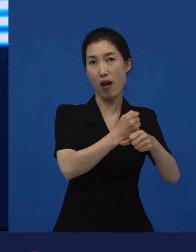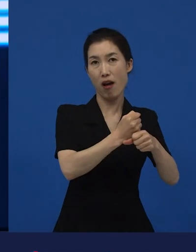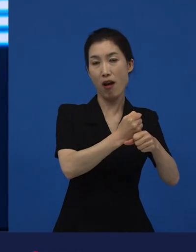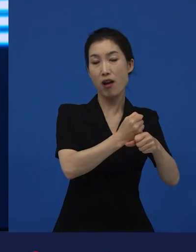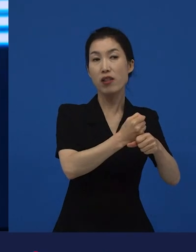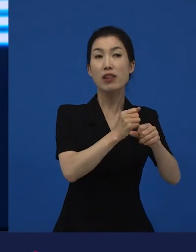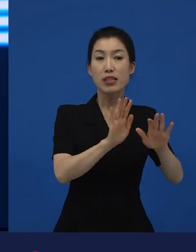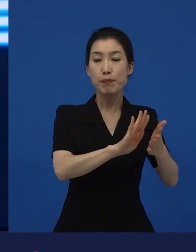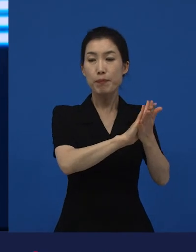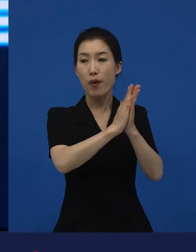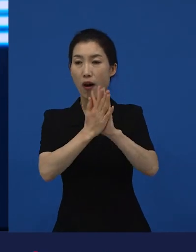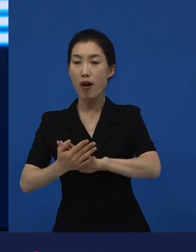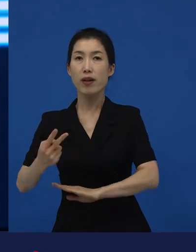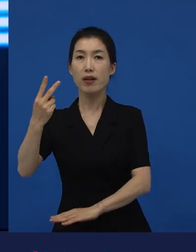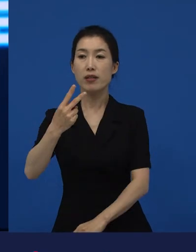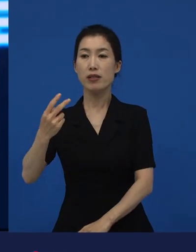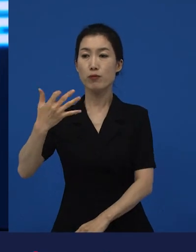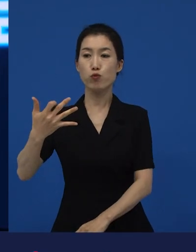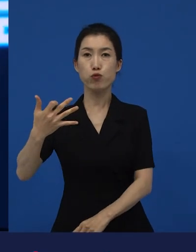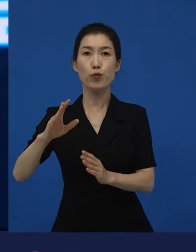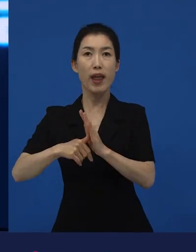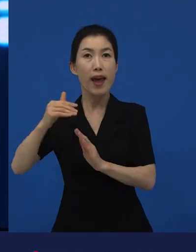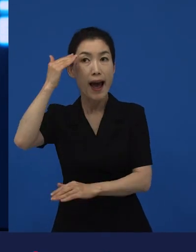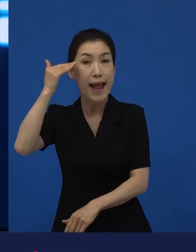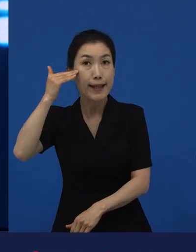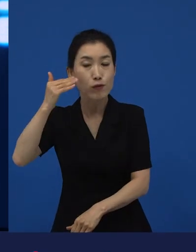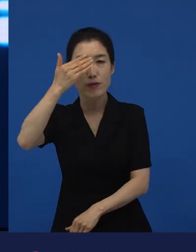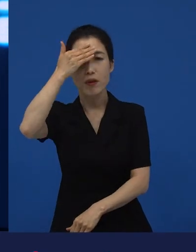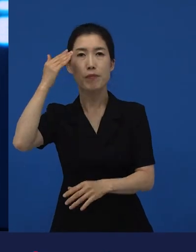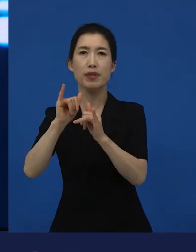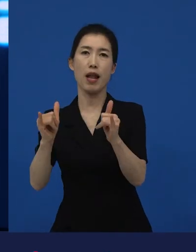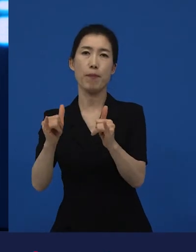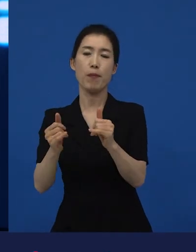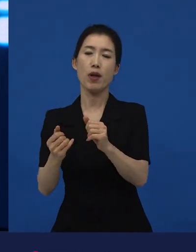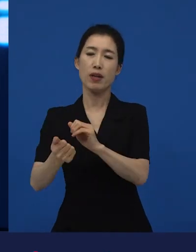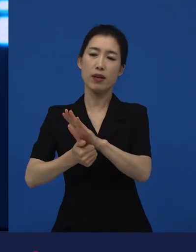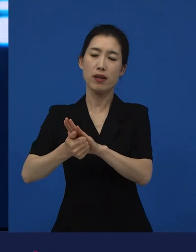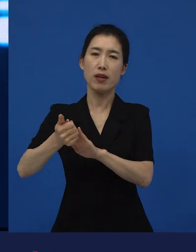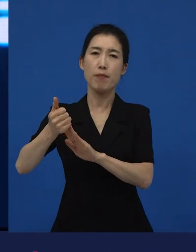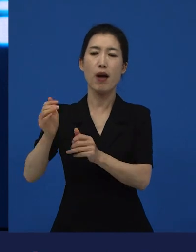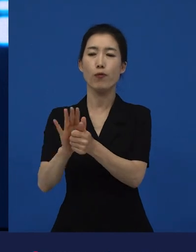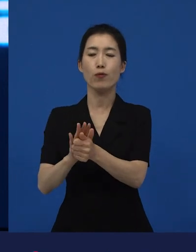그래서 제가 이 라는 영화에 대해서 이야기를 하면서